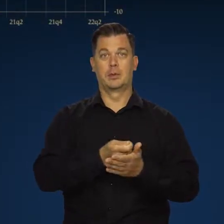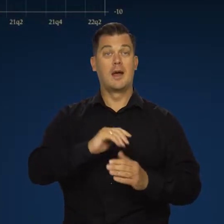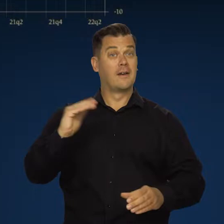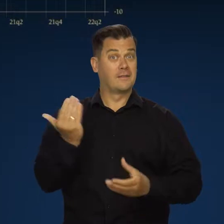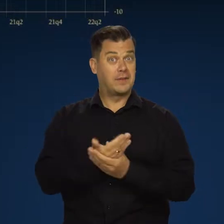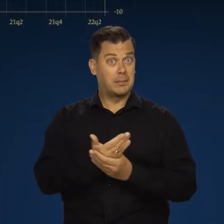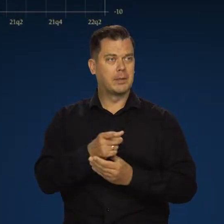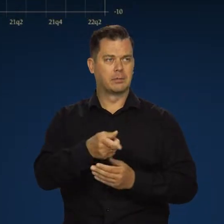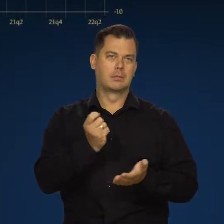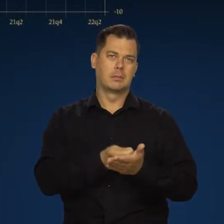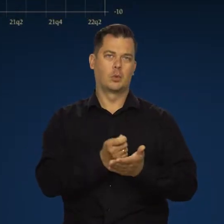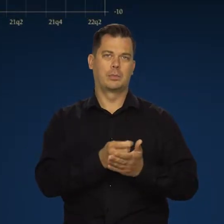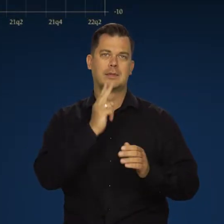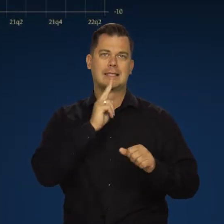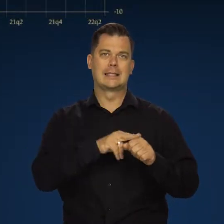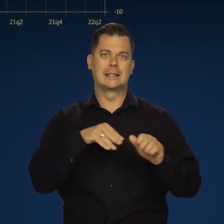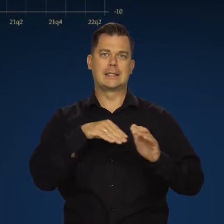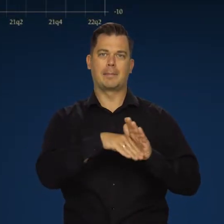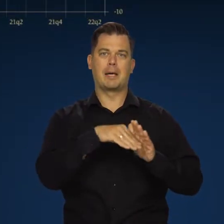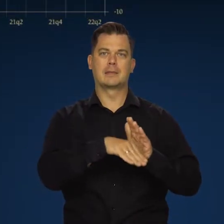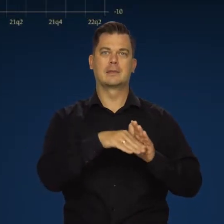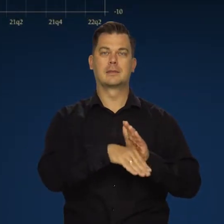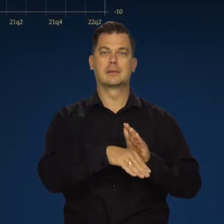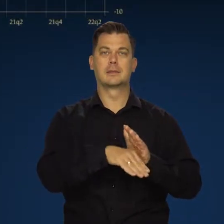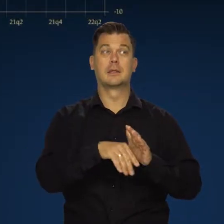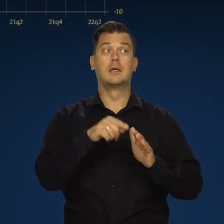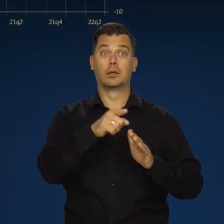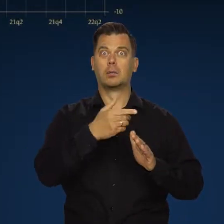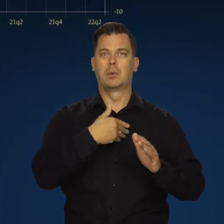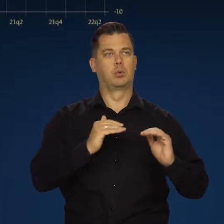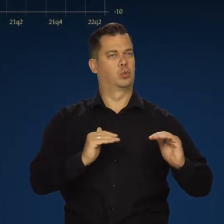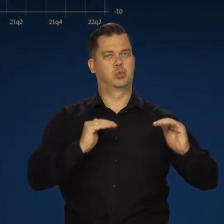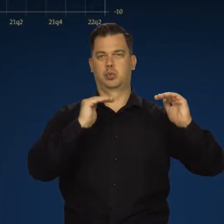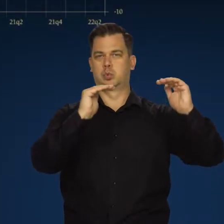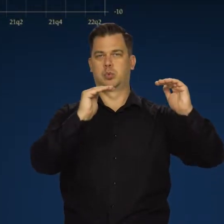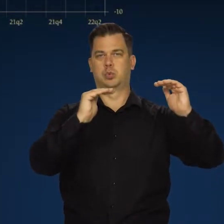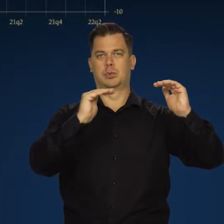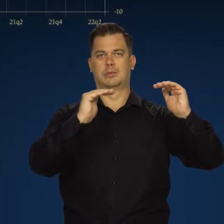Firmy odnowiły zapasy, które już się kończyły i duża część tego wzrostu to był wzrost zapasów.